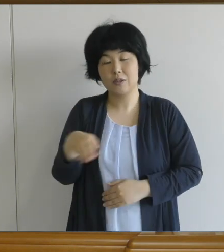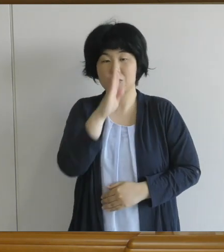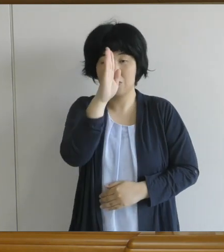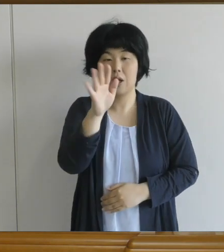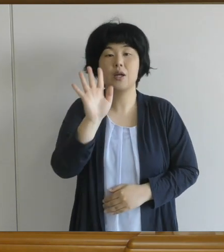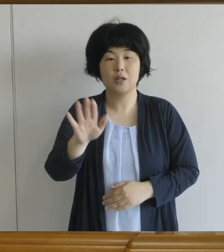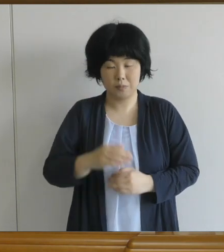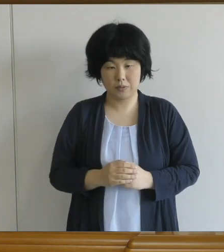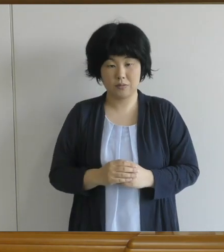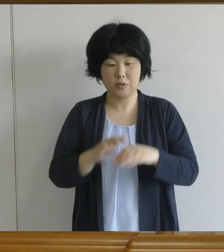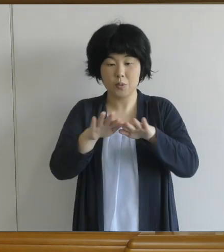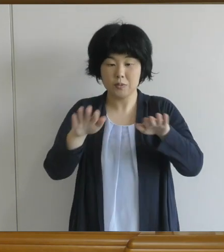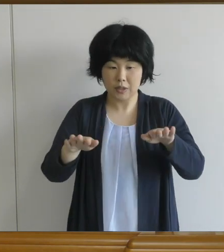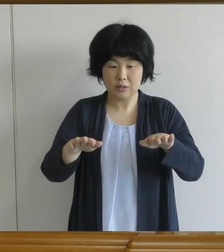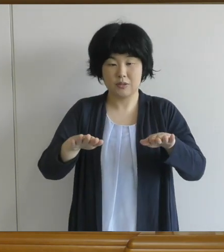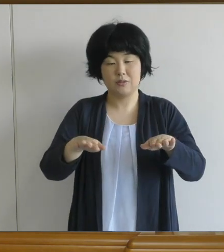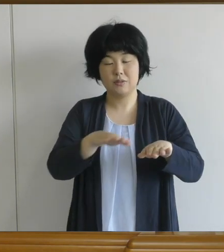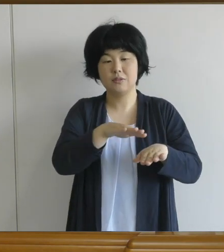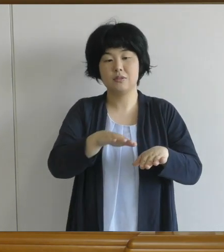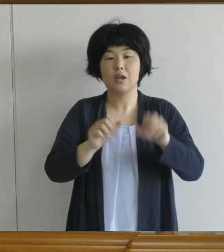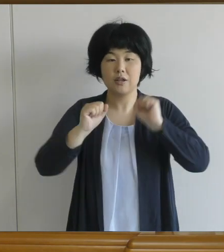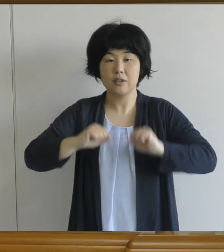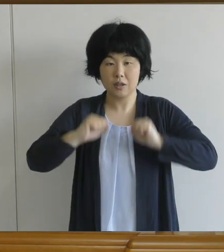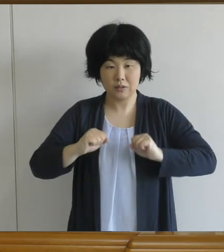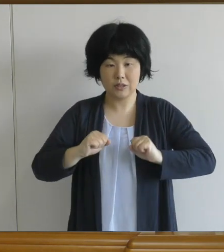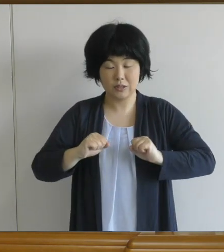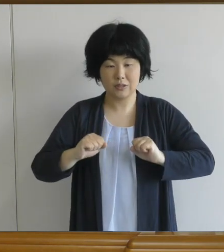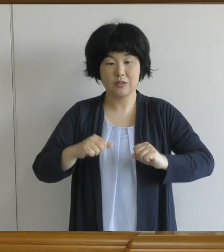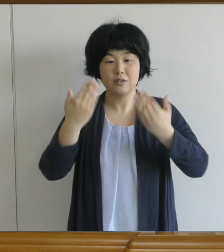子どもたちに変わった様子がないかな等 気を付けていただきながら